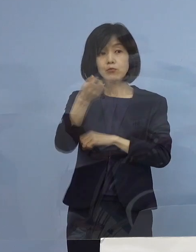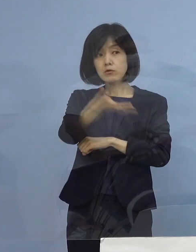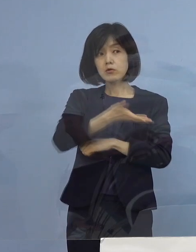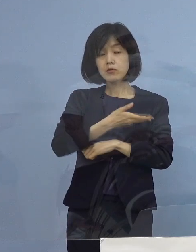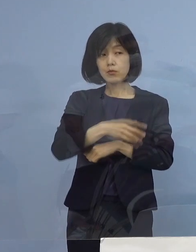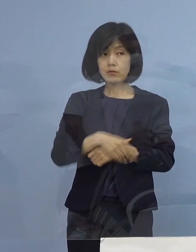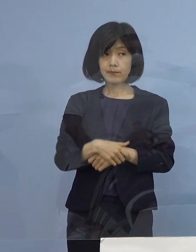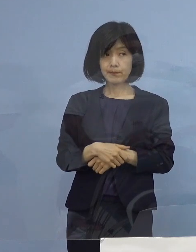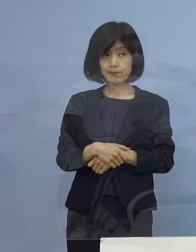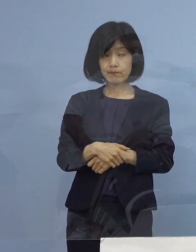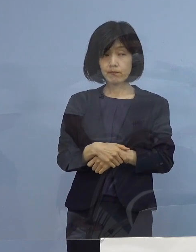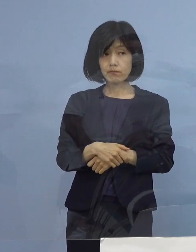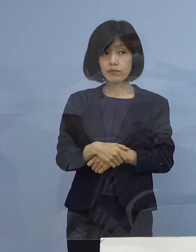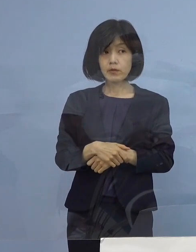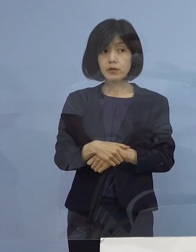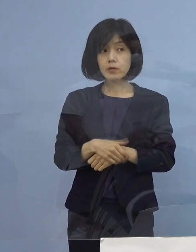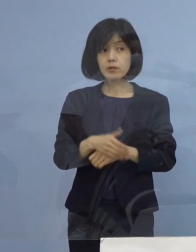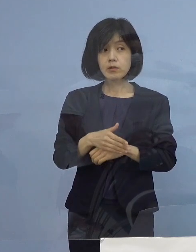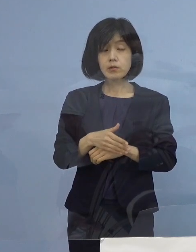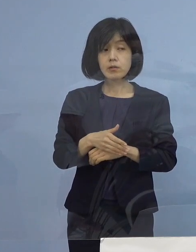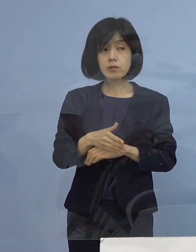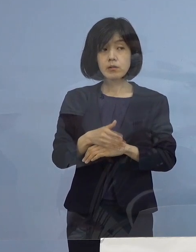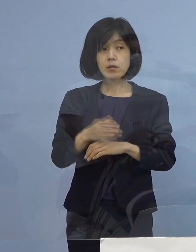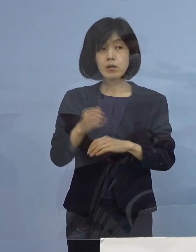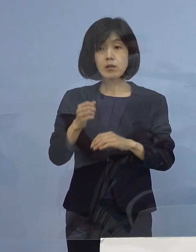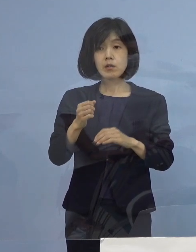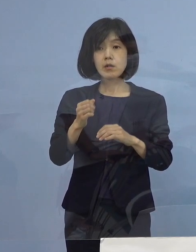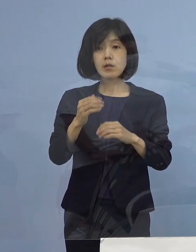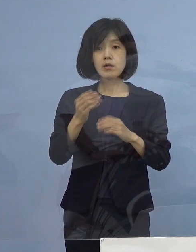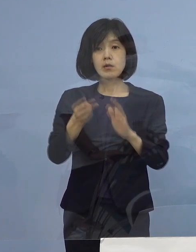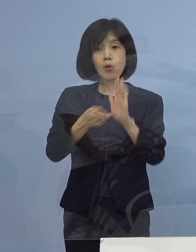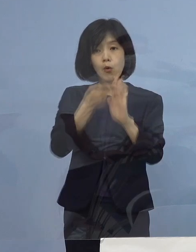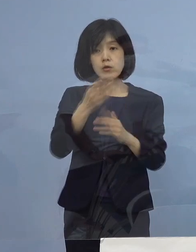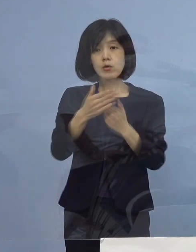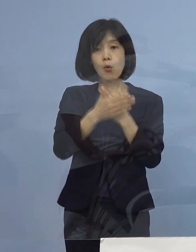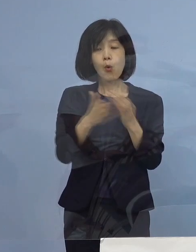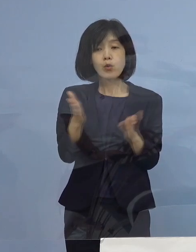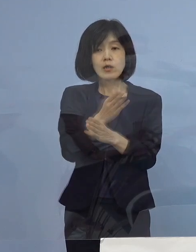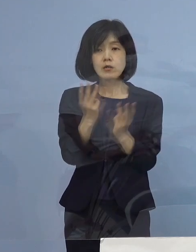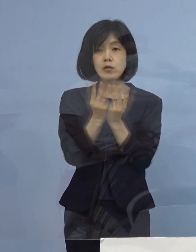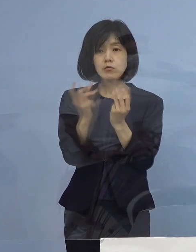（徳島新聞社） 宿泊療養者数が だいぶ増えてきているんですけれども